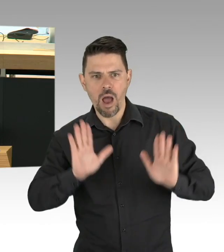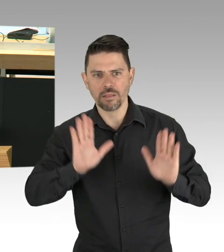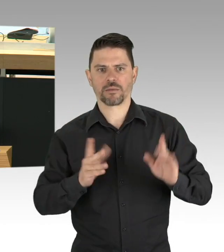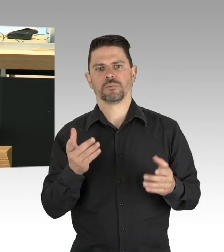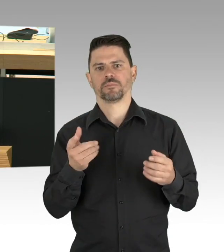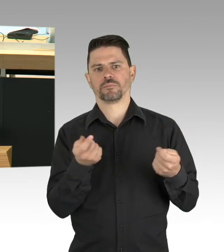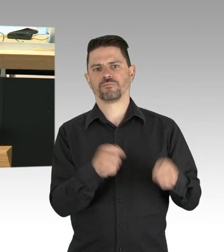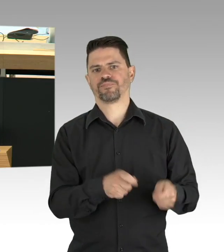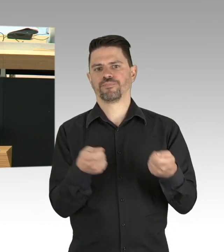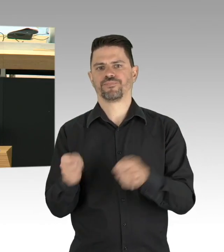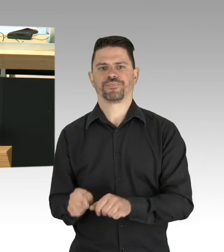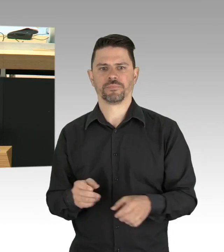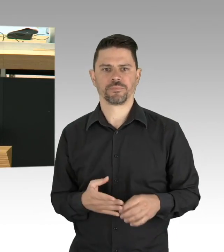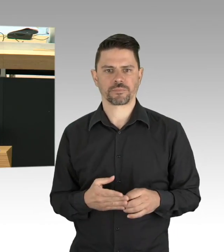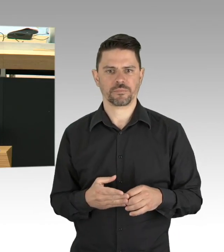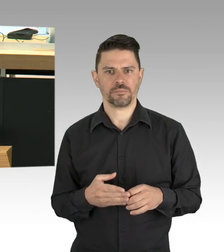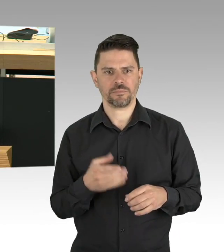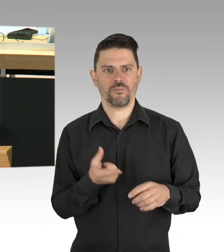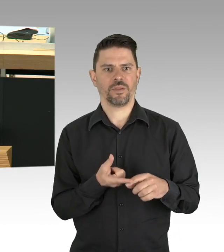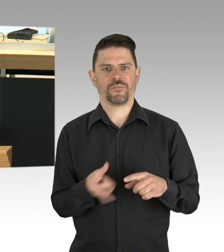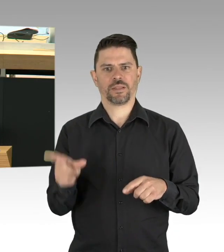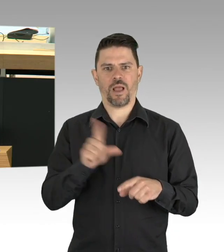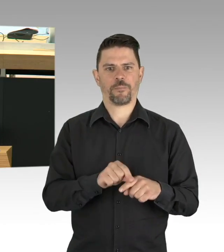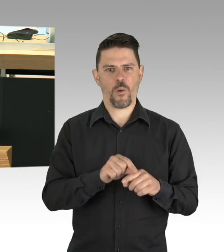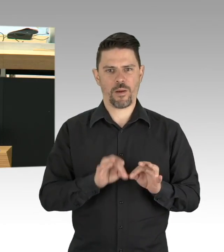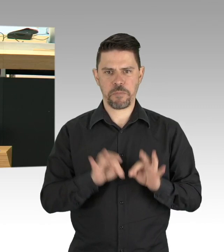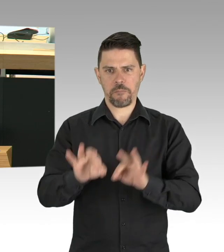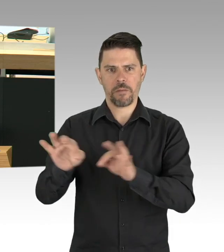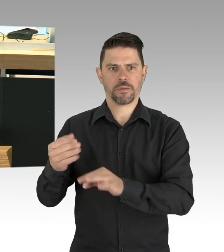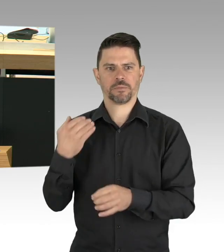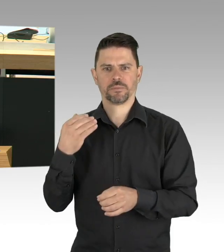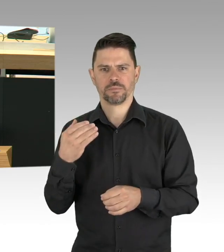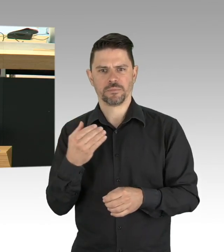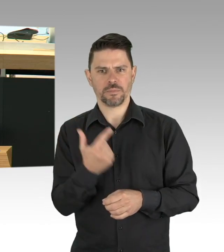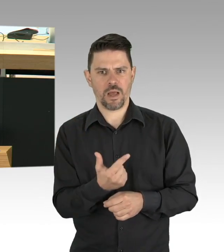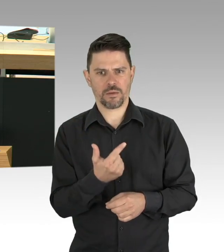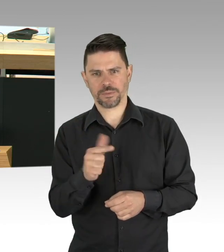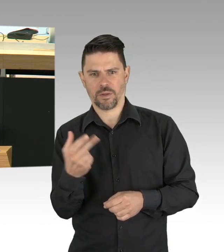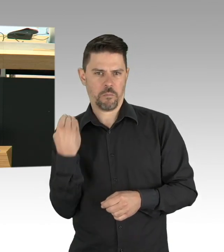dass er in der Lage ist, sich zu korrigieren und Grundrechtseingriffe der Lage anzupassen, bevor es wie im Saarland geschehen,